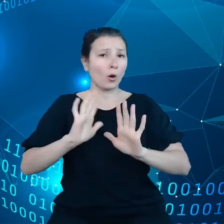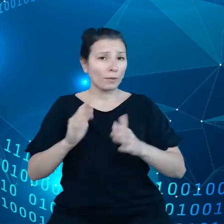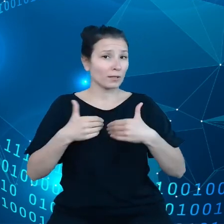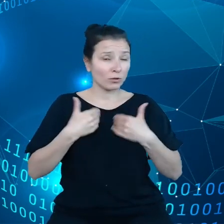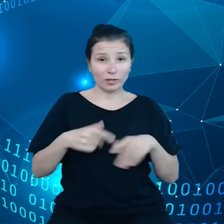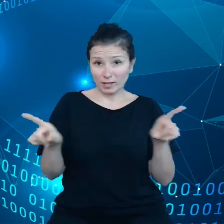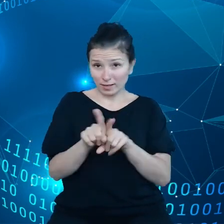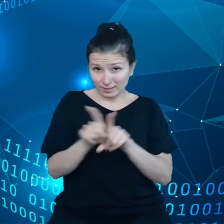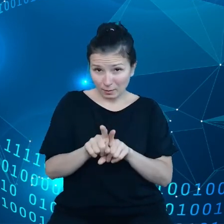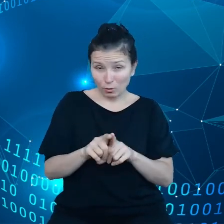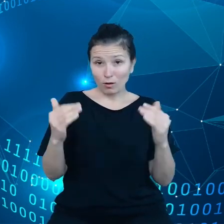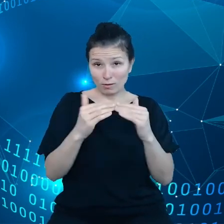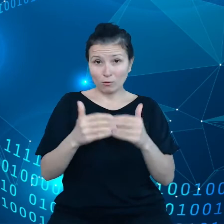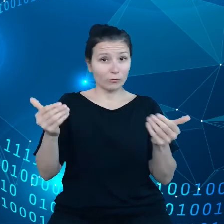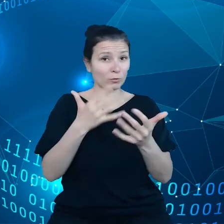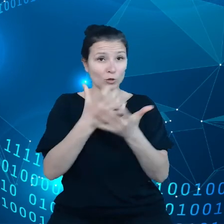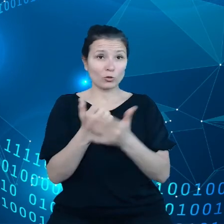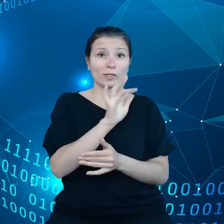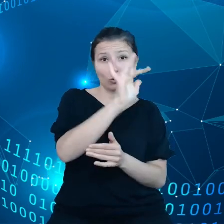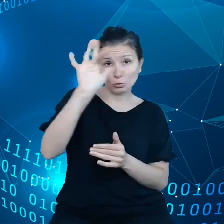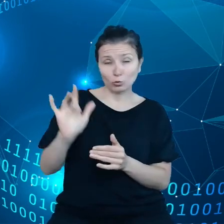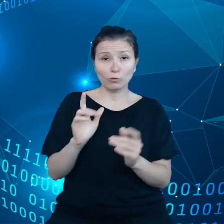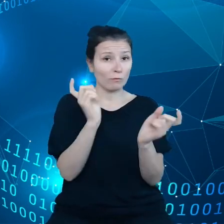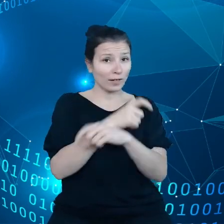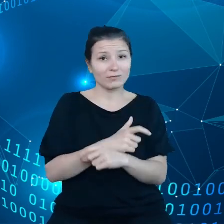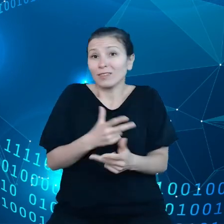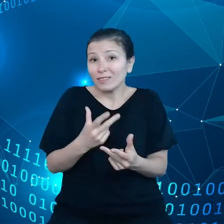A to może być potrzebne, kiedy na przykład ktoś zachoruje.